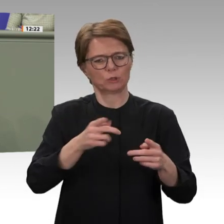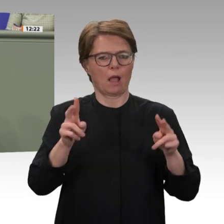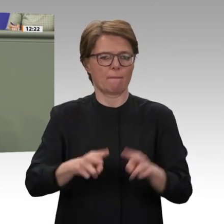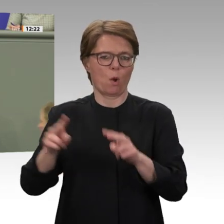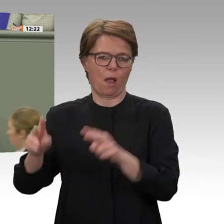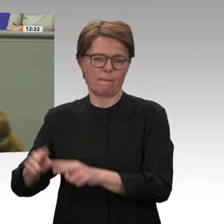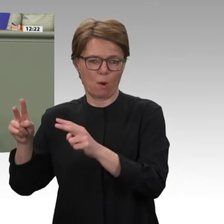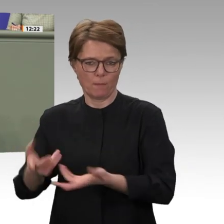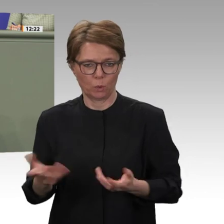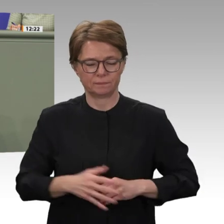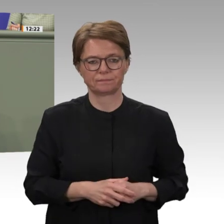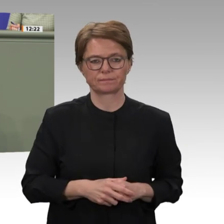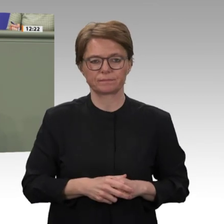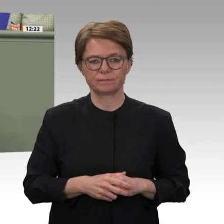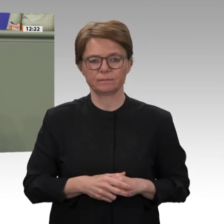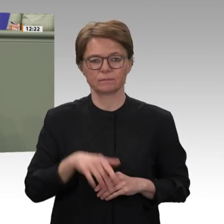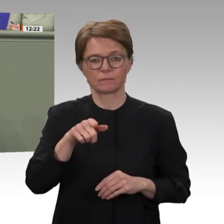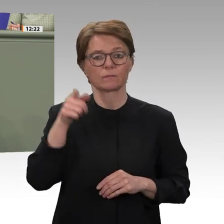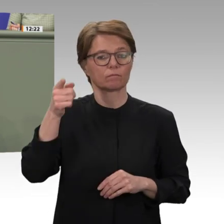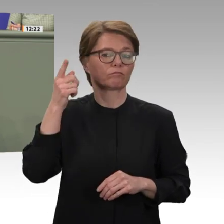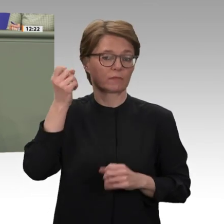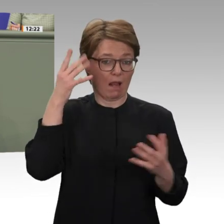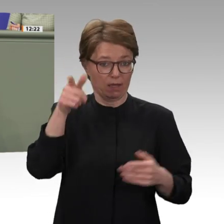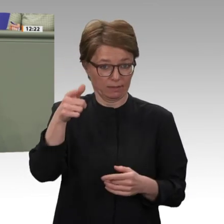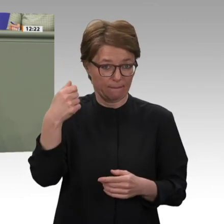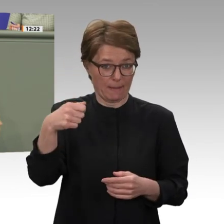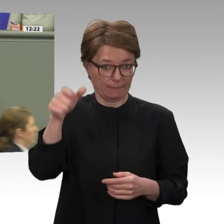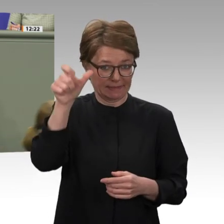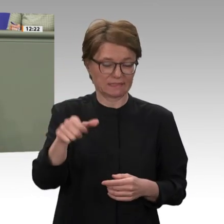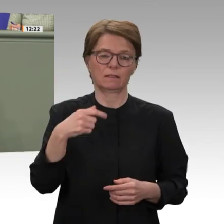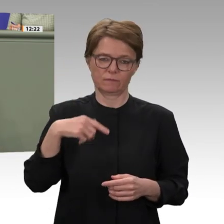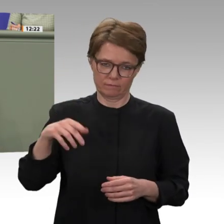bereits vier Jahre zuvor begonnen hatte. Im Zuge dieses Krieges wurden nicht